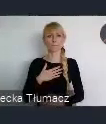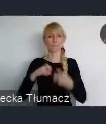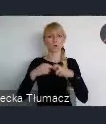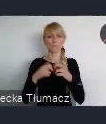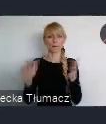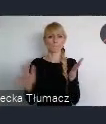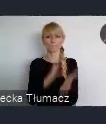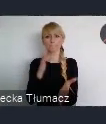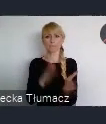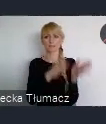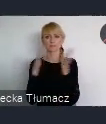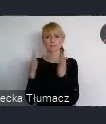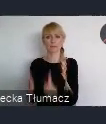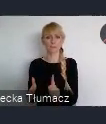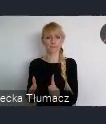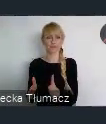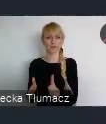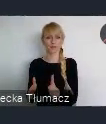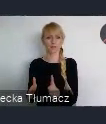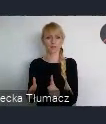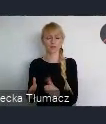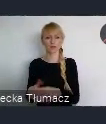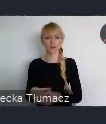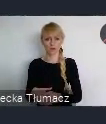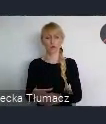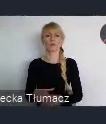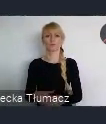Chyba że już obcykałem do końca, ale raczej nie.